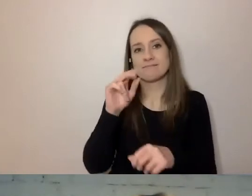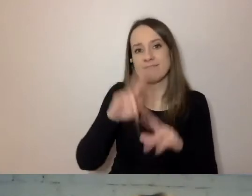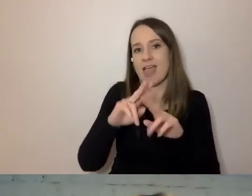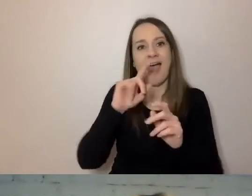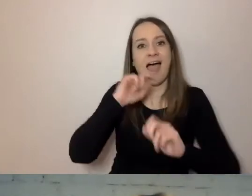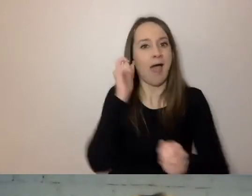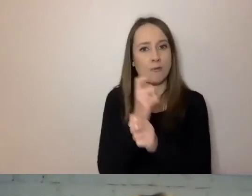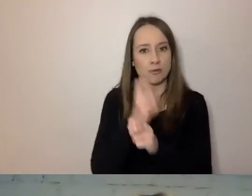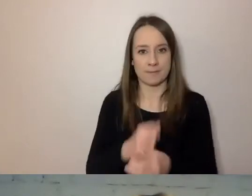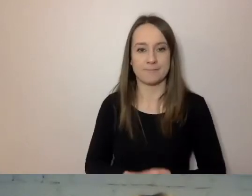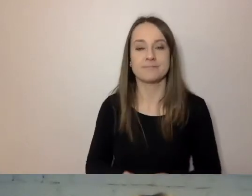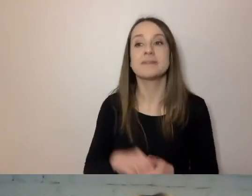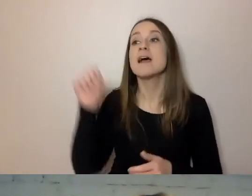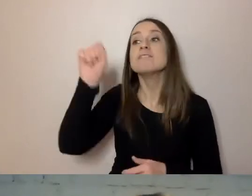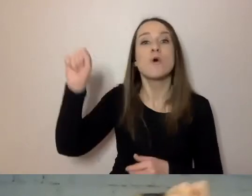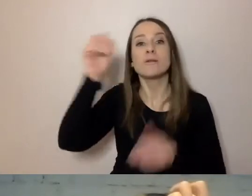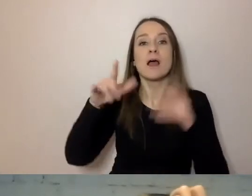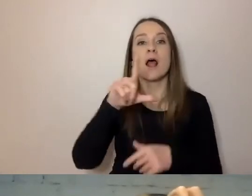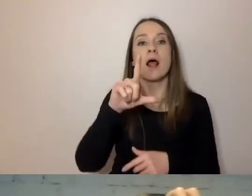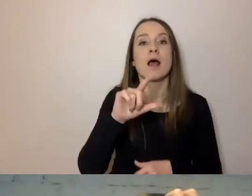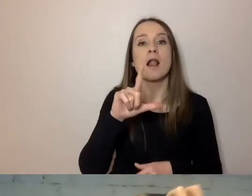Wrocław przygotował serwis logios.dev.